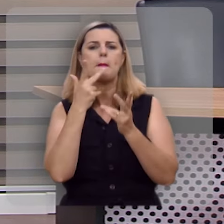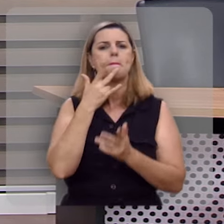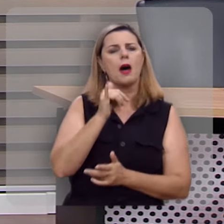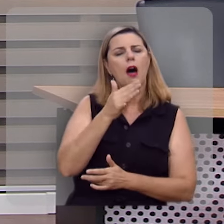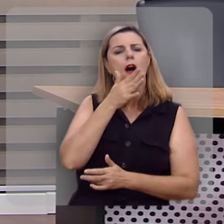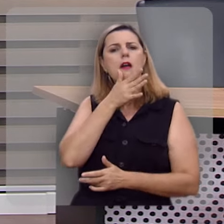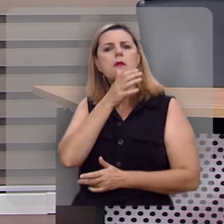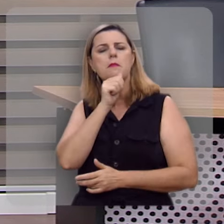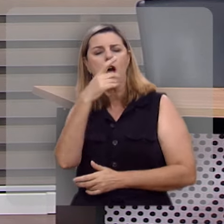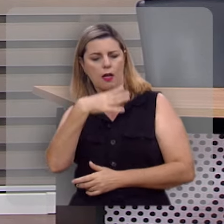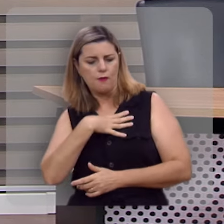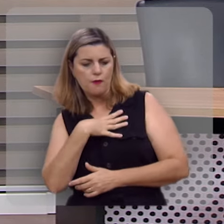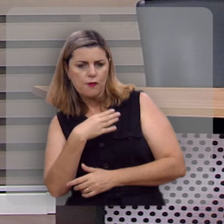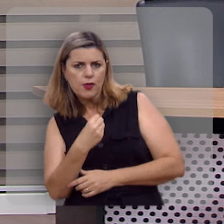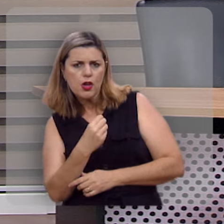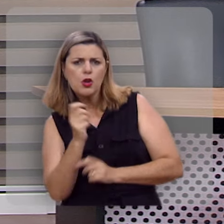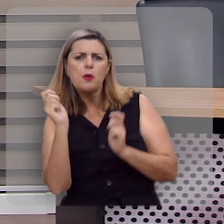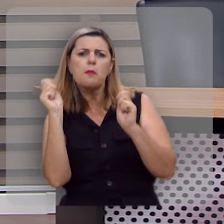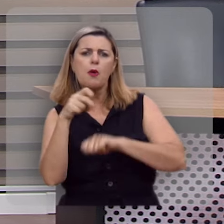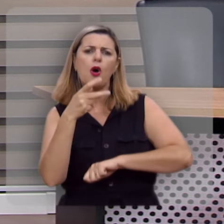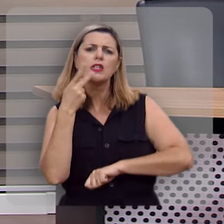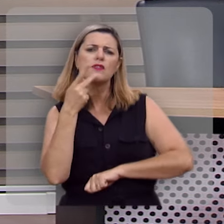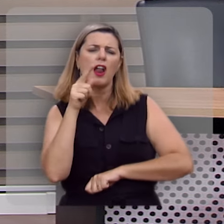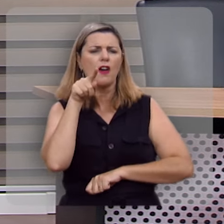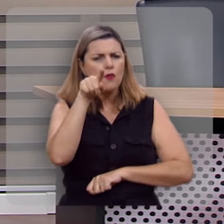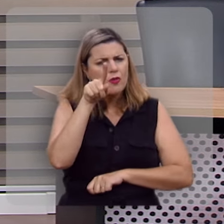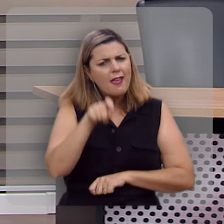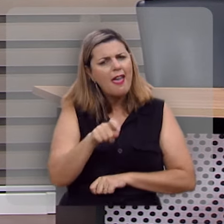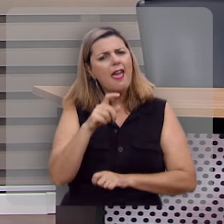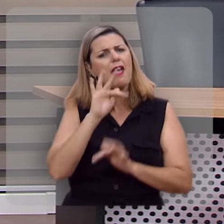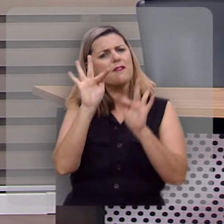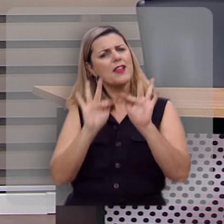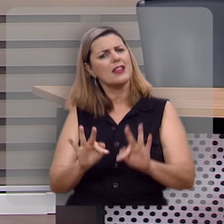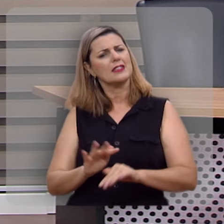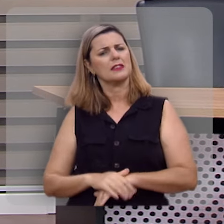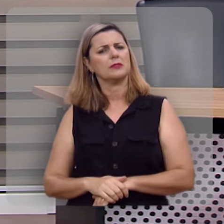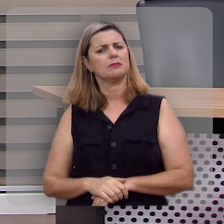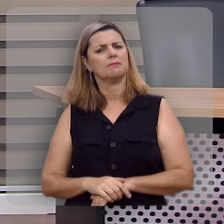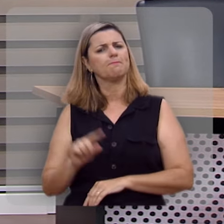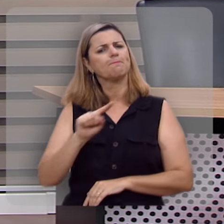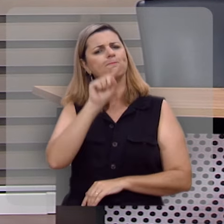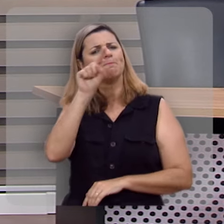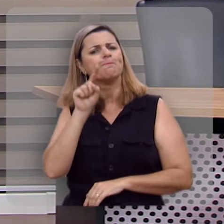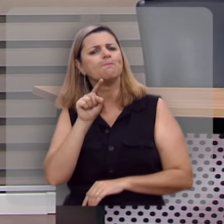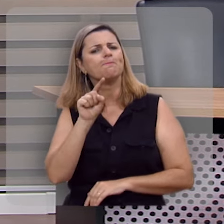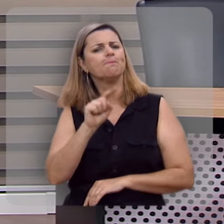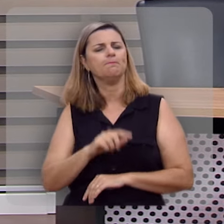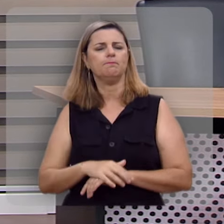sua mãe, seus filhos, podem dizer que você é uma pessoa feliz?